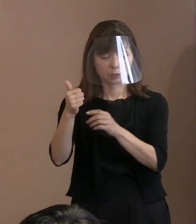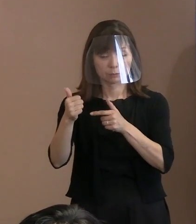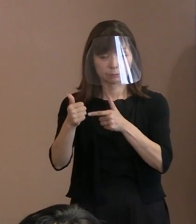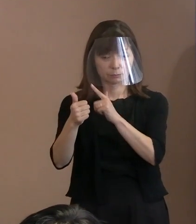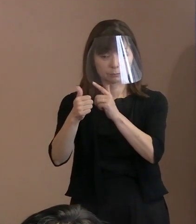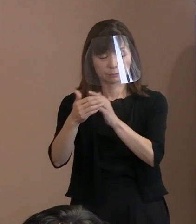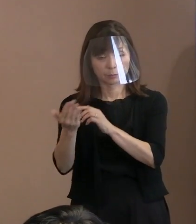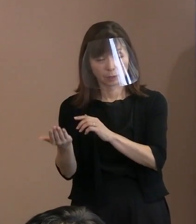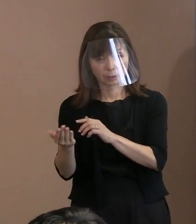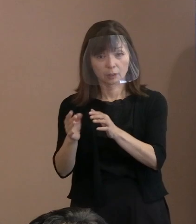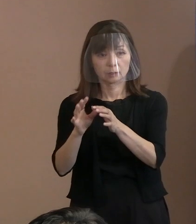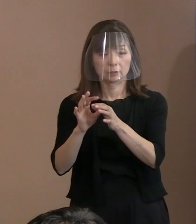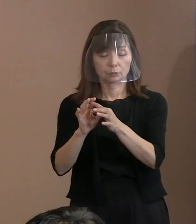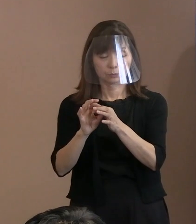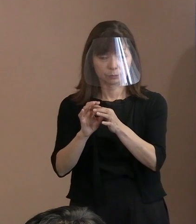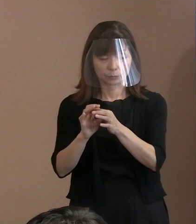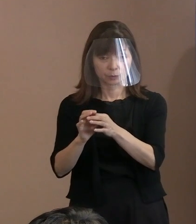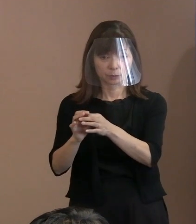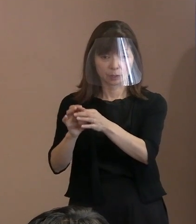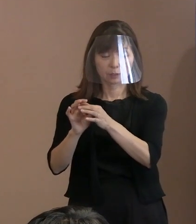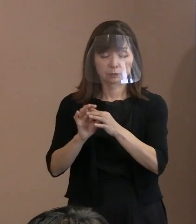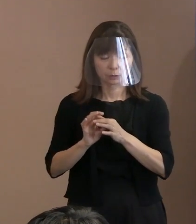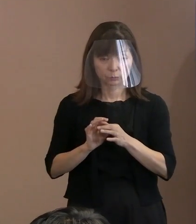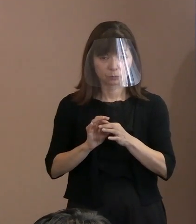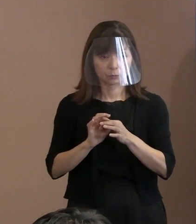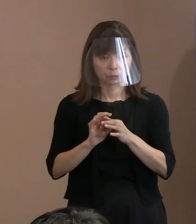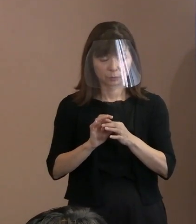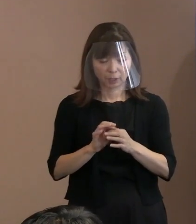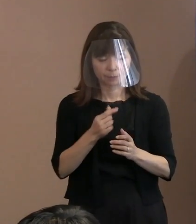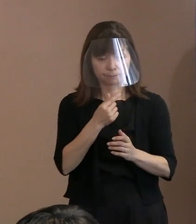検証するという発言も あられましたけれども､